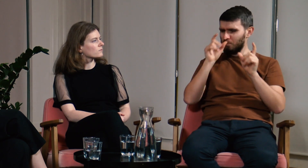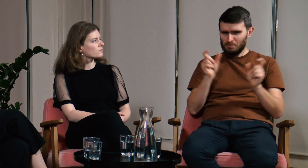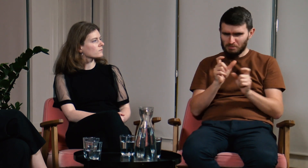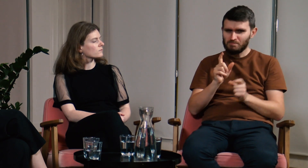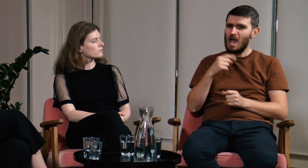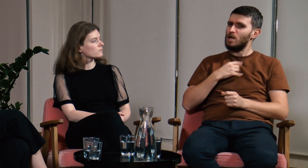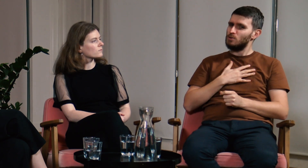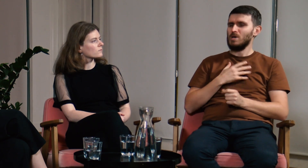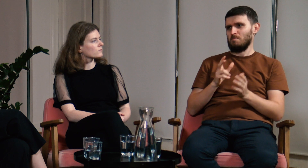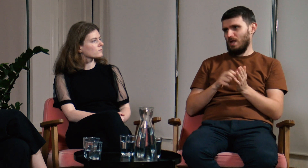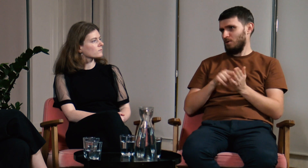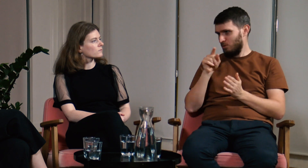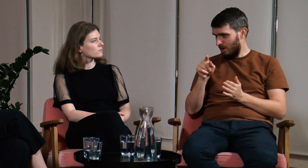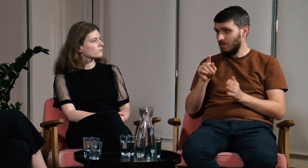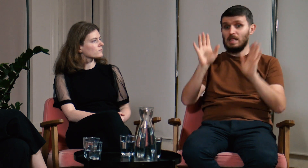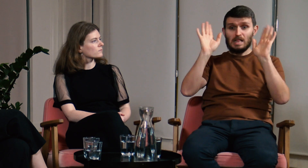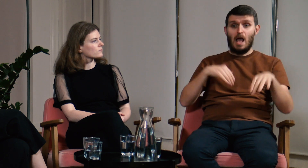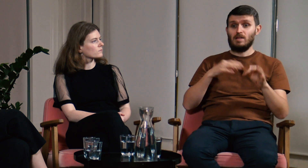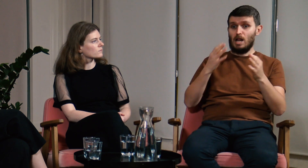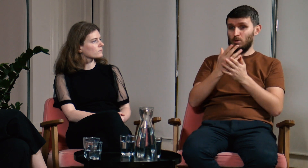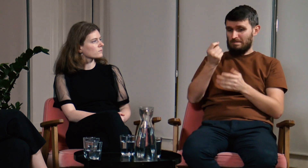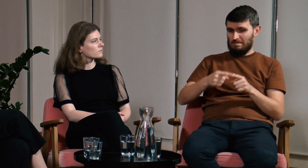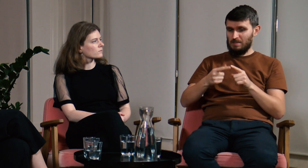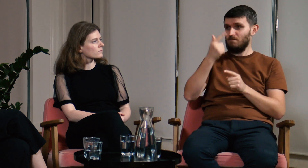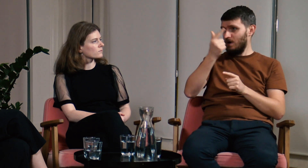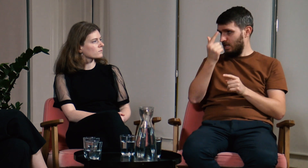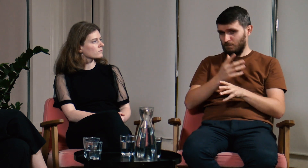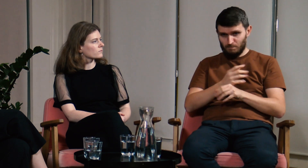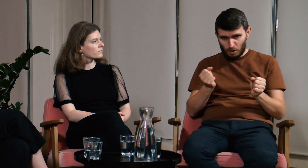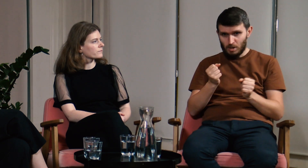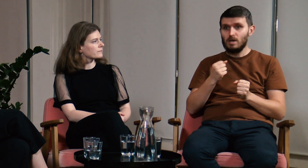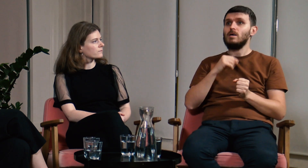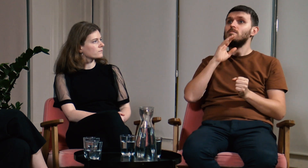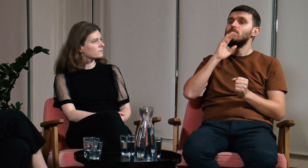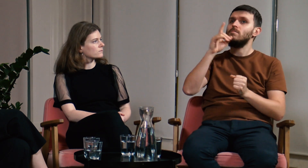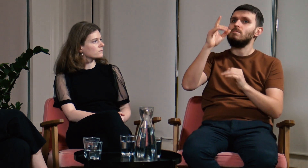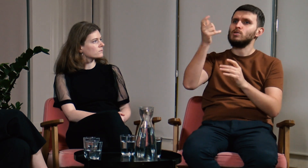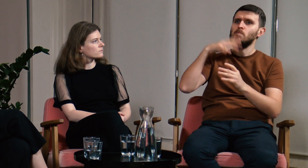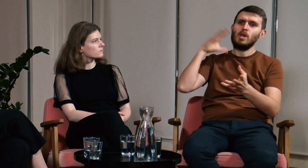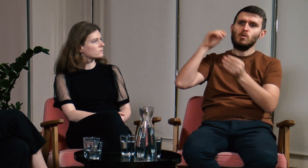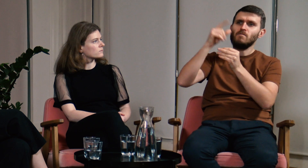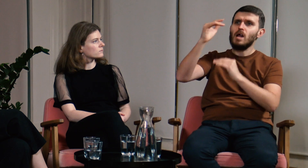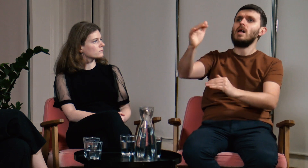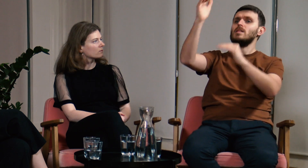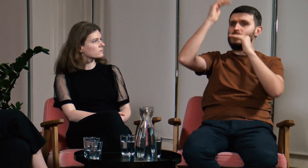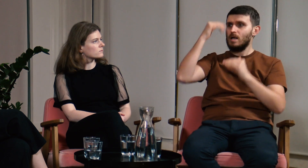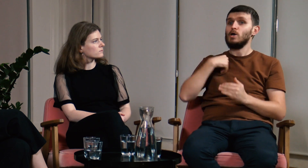jednak uważam, że brakowało mi takiego przedmiotu jak PJM. Już niedługo zostanę absolwentem FPJM, przez dwa lata nauki otrzymałem ogrom wiedzy,